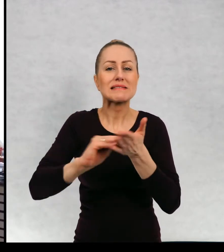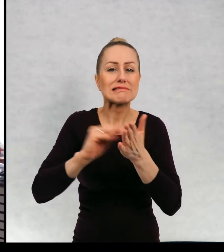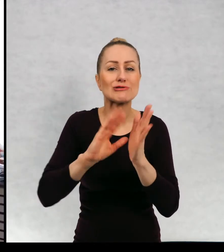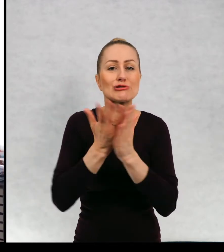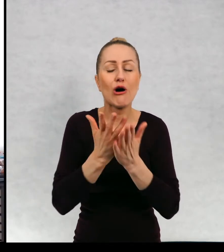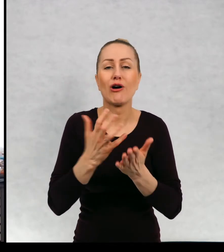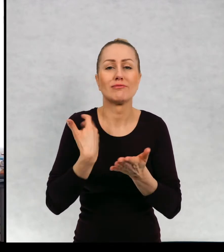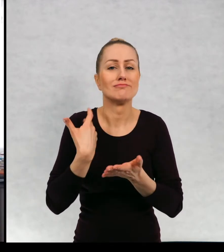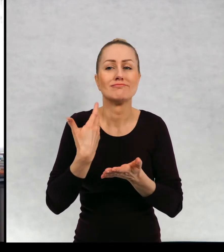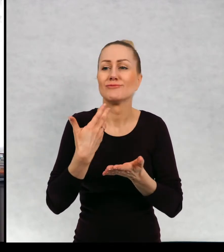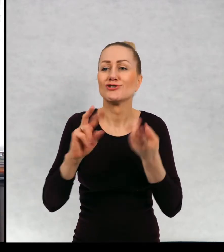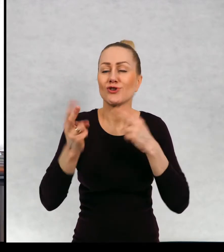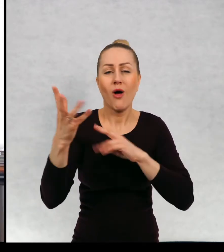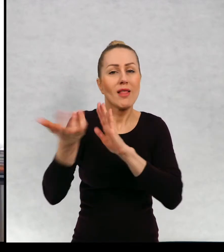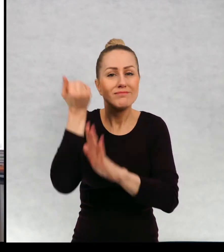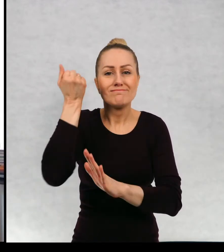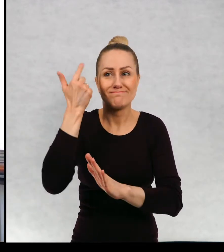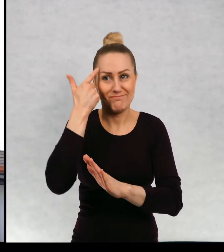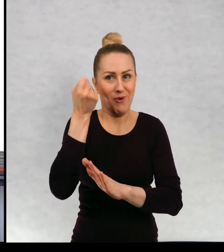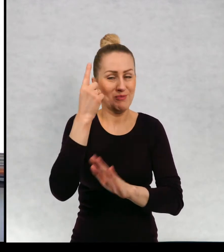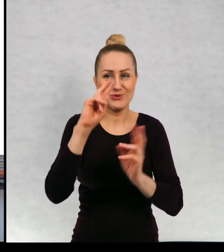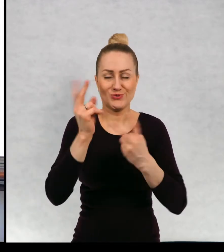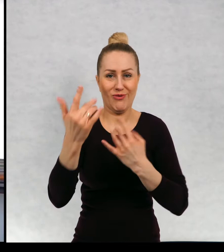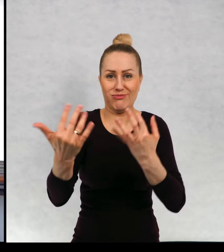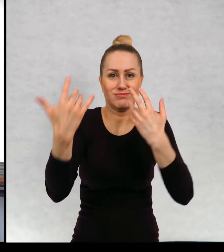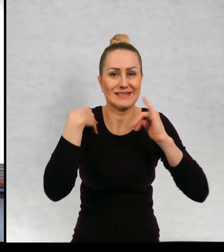Skąd czerpie pani pomysły do pisania nowych książek?